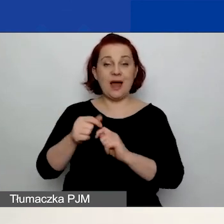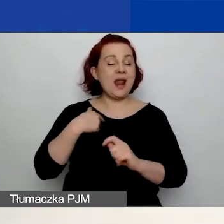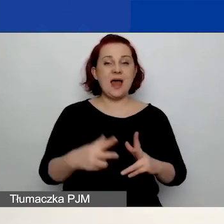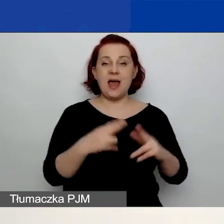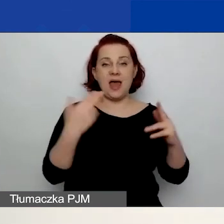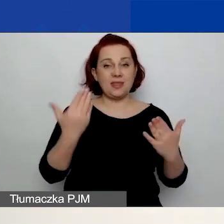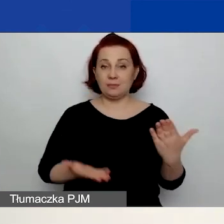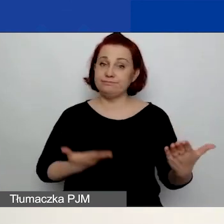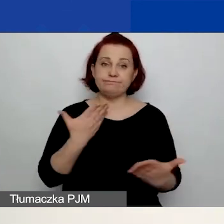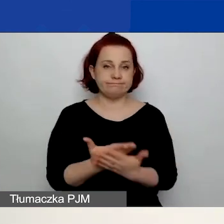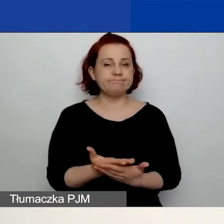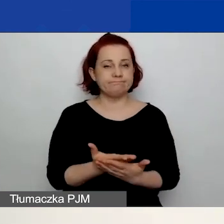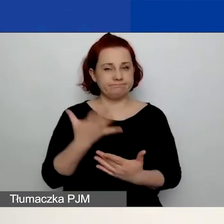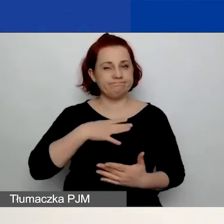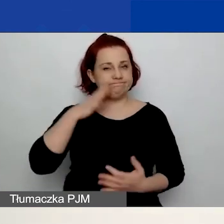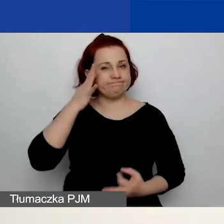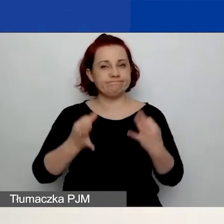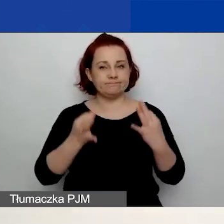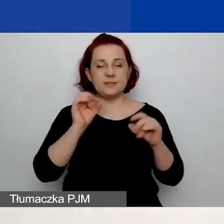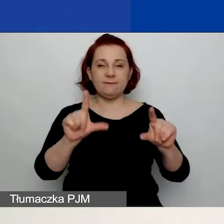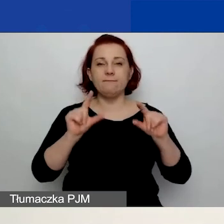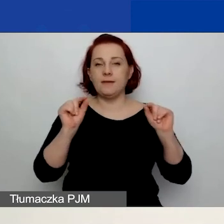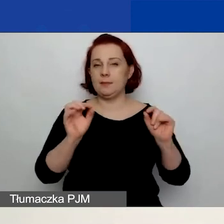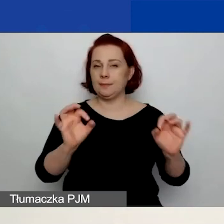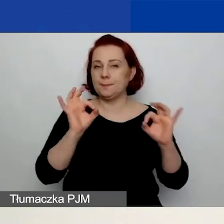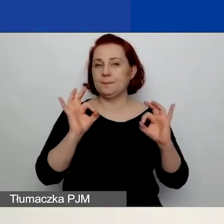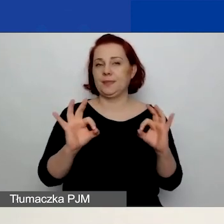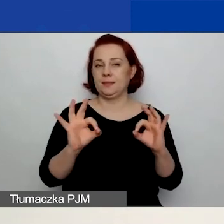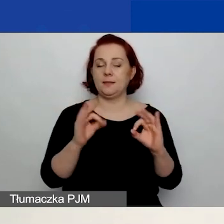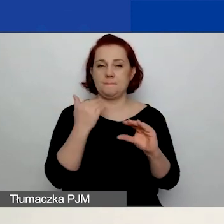po prostu zastanówcie się i wybierzcie z głową ten adres e-mail.